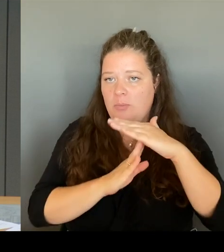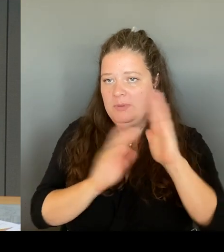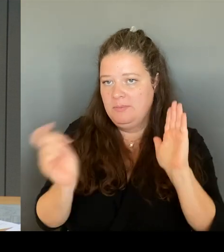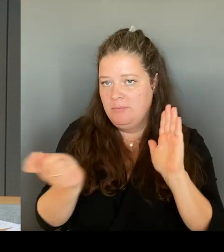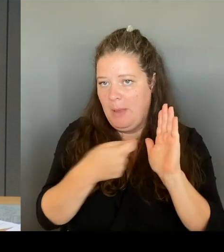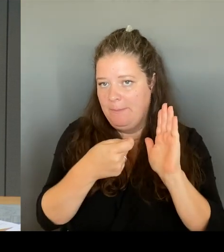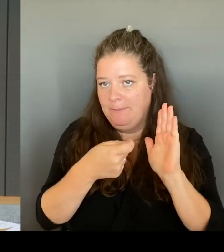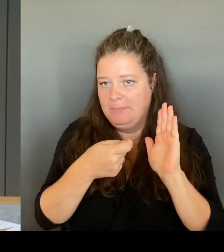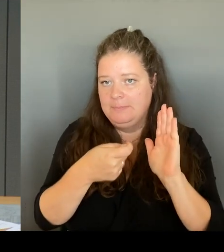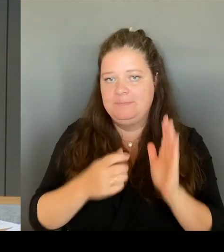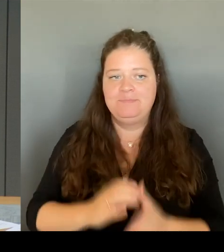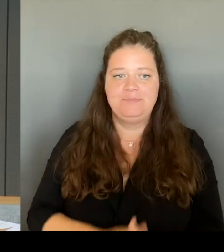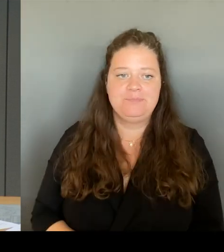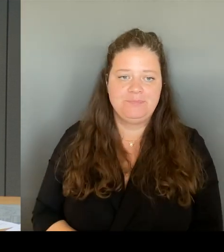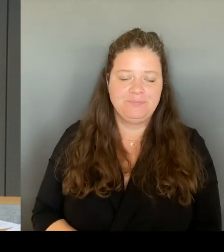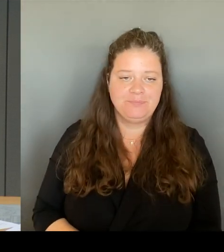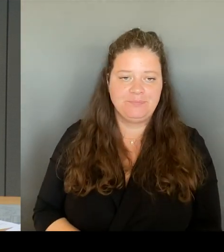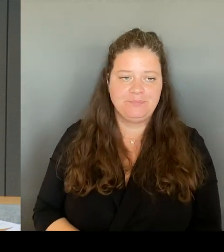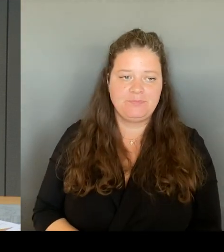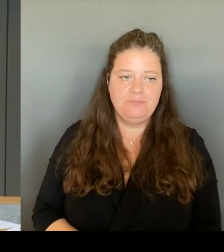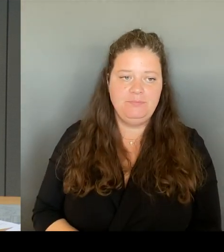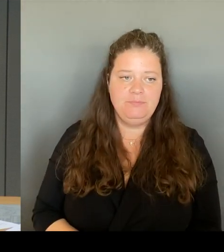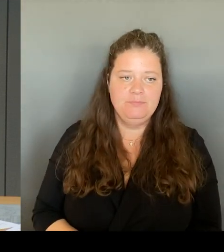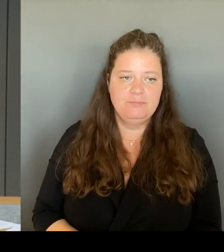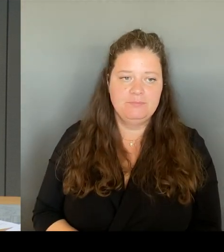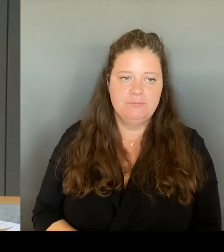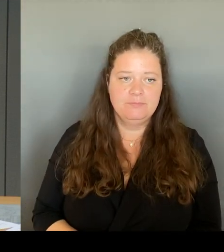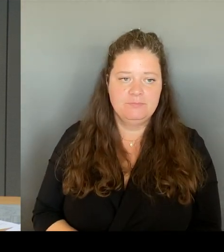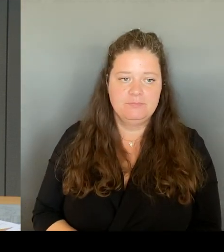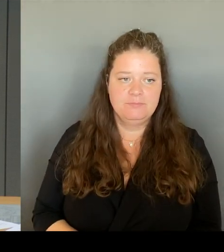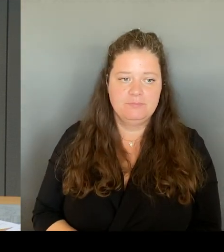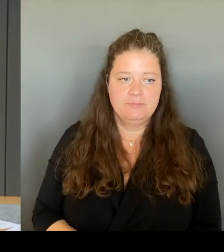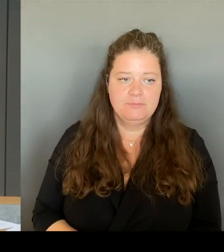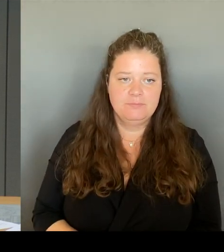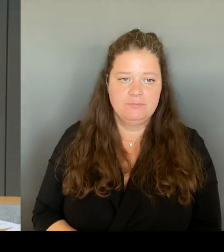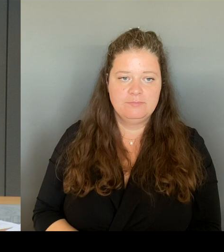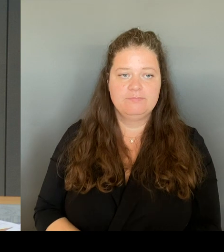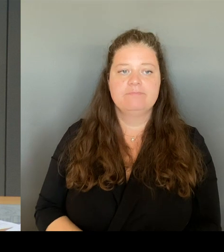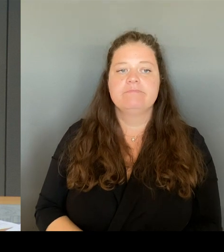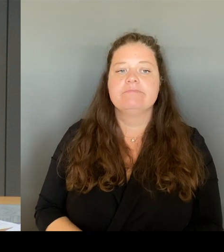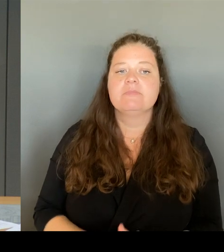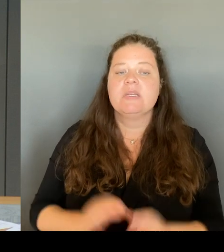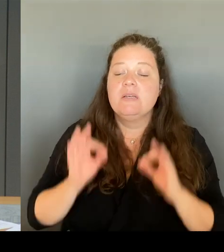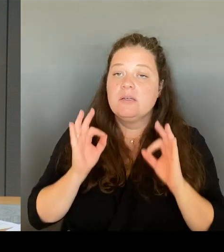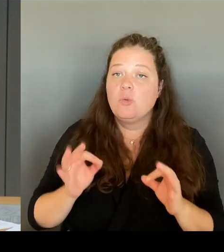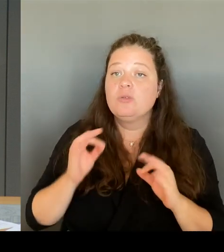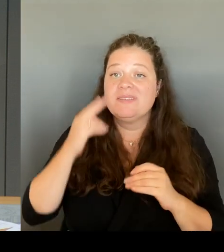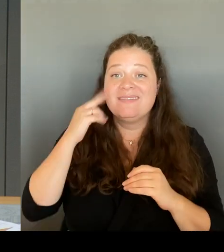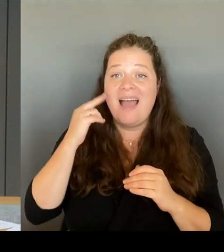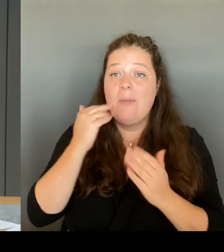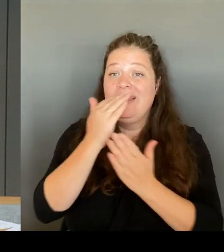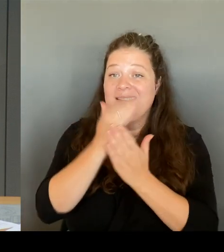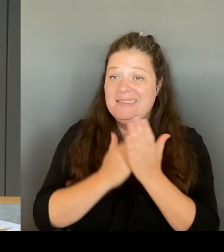Dann darf ich die Liste der Namen verlesen. Es beginnt der Kollege Wansner, gefolgt von Herrn